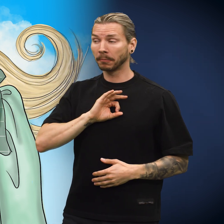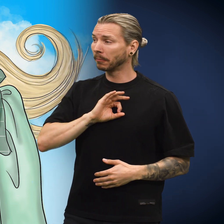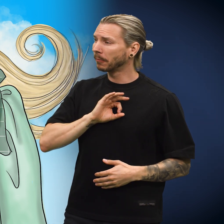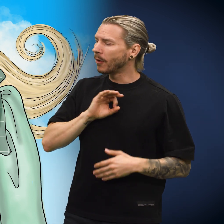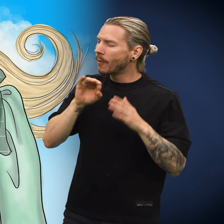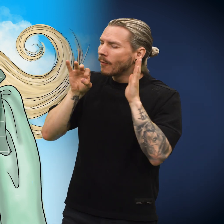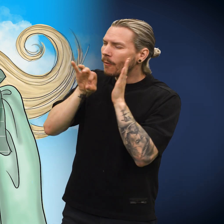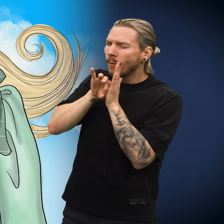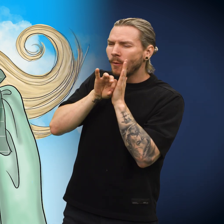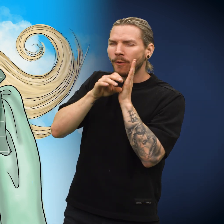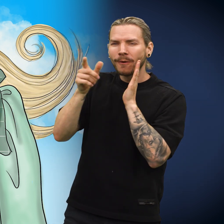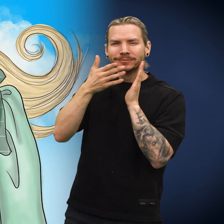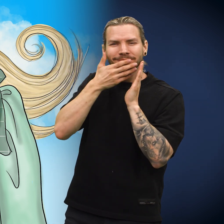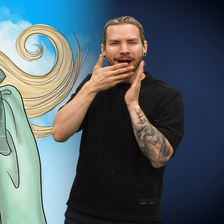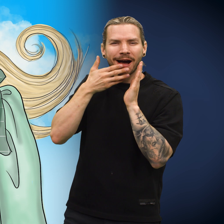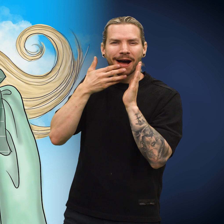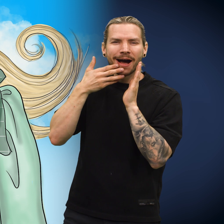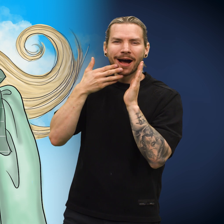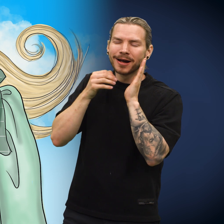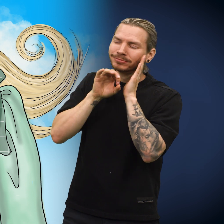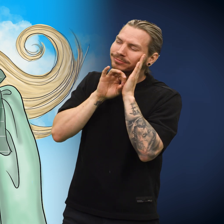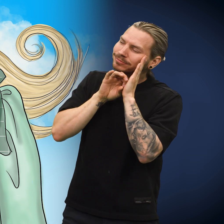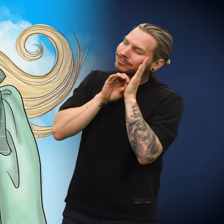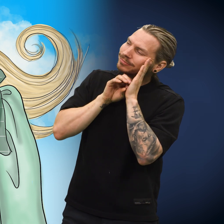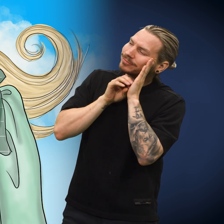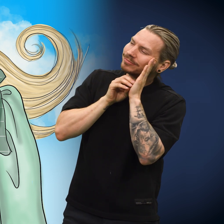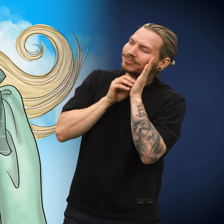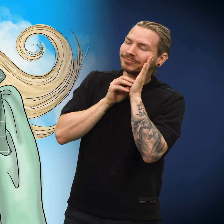Skillingen hvilte mot barnets bryst, som var varmt og trygt.